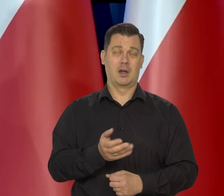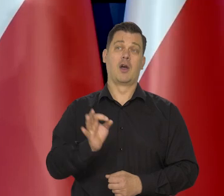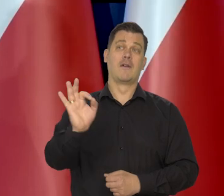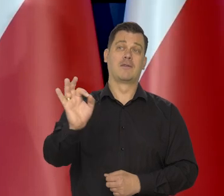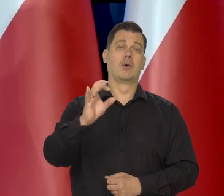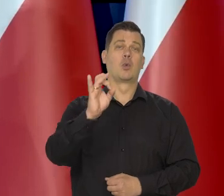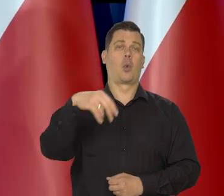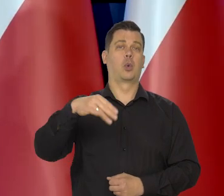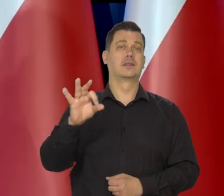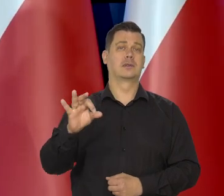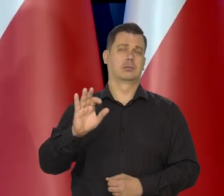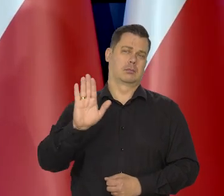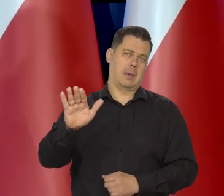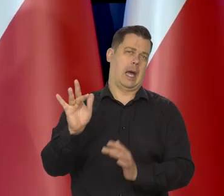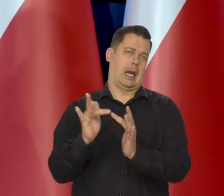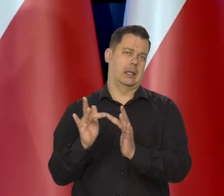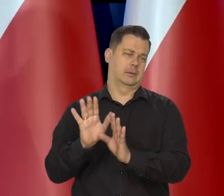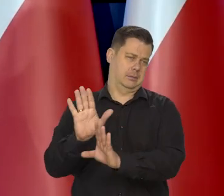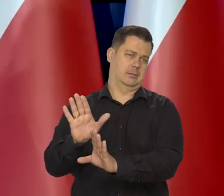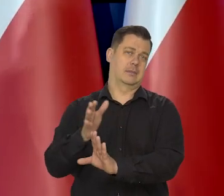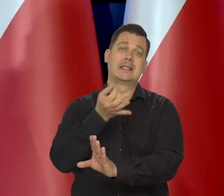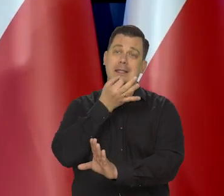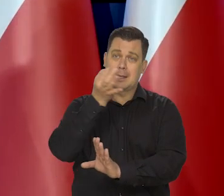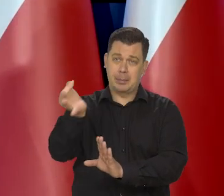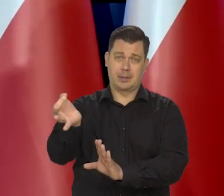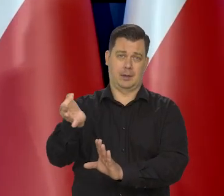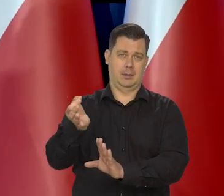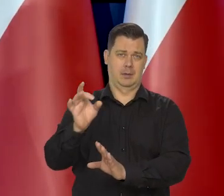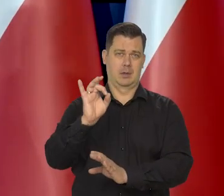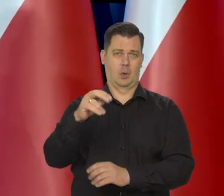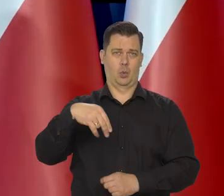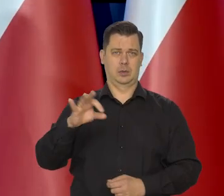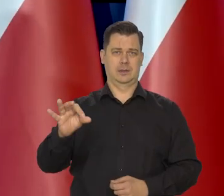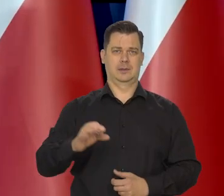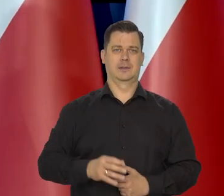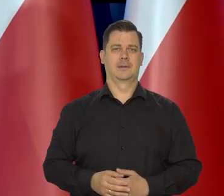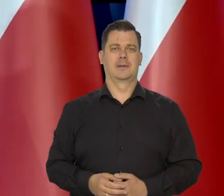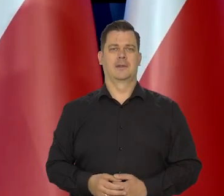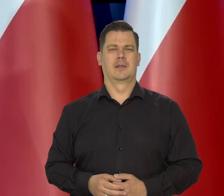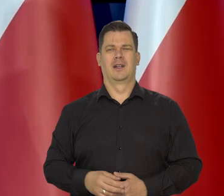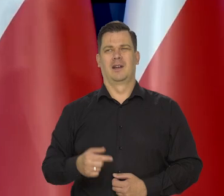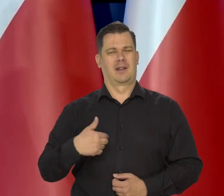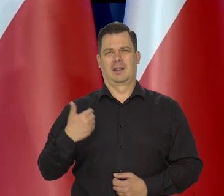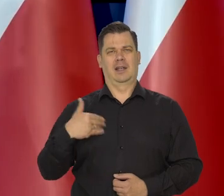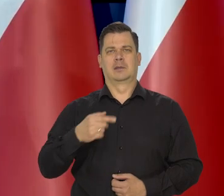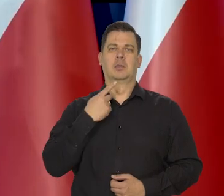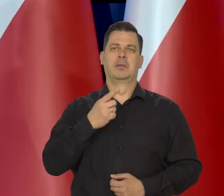i na pewno ma, jakiej rację za tym, proszę ich pytać i oni to przedstawią. Nigdy nie wkraczam w inne kompetencje,